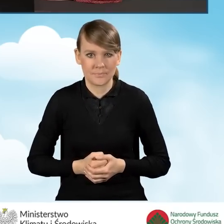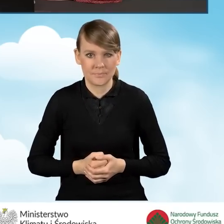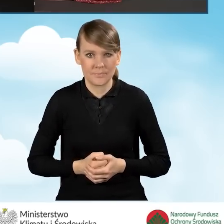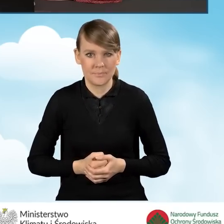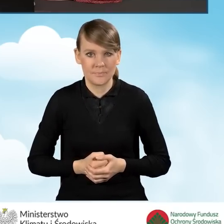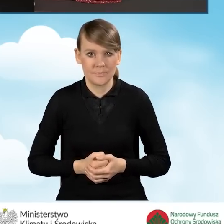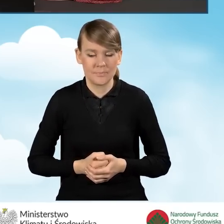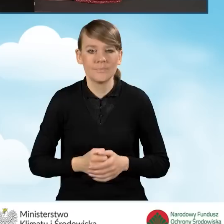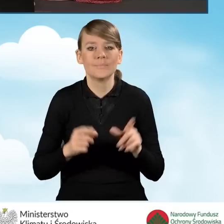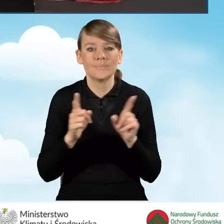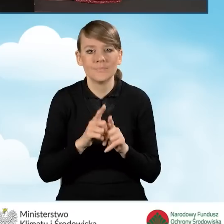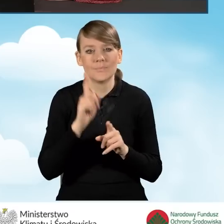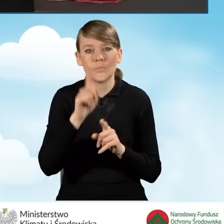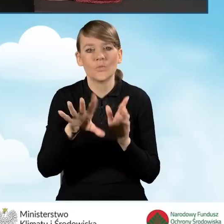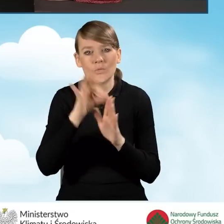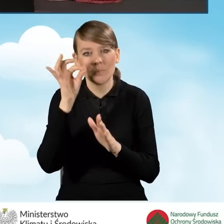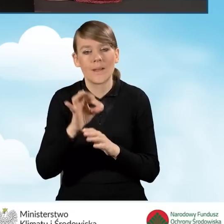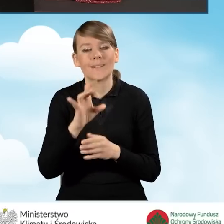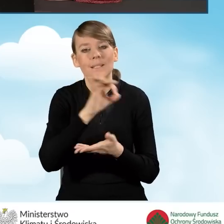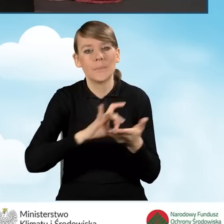oraz wybrać nazwę swojej gminy.